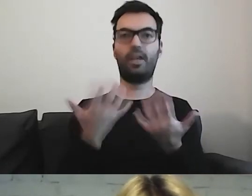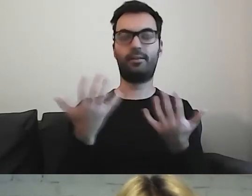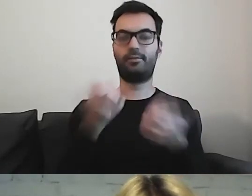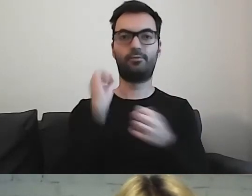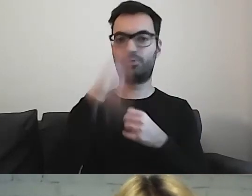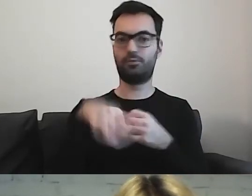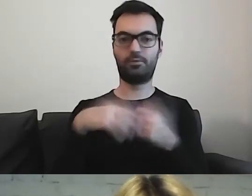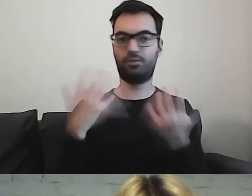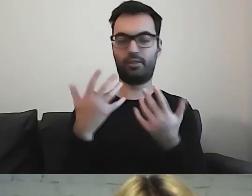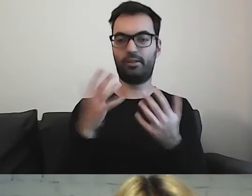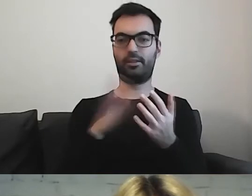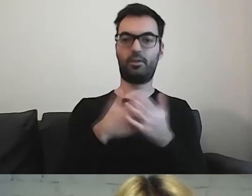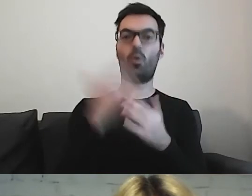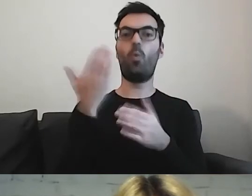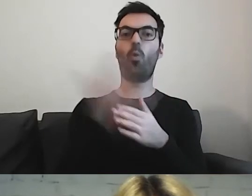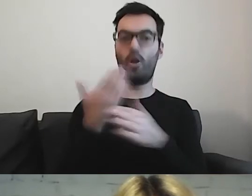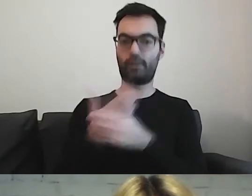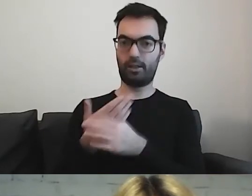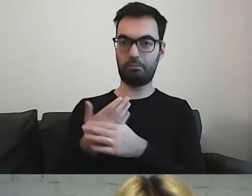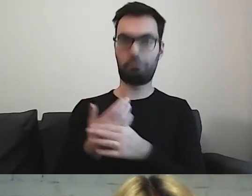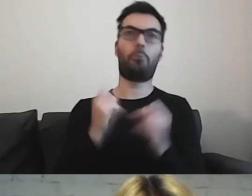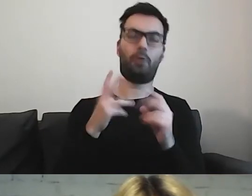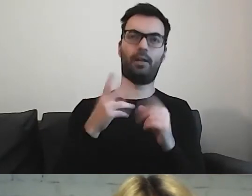Jeżeli to ulotka, to przed wejściem do instytucji?